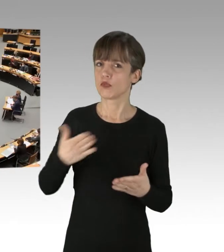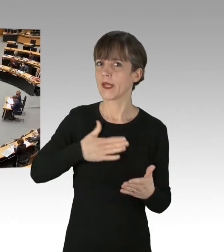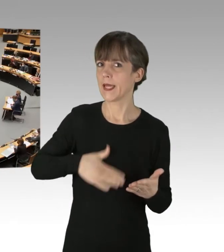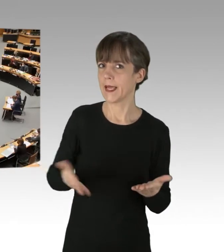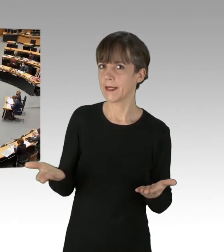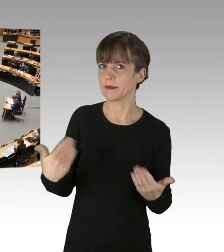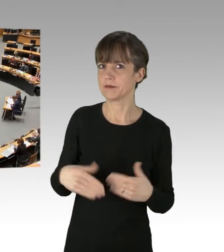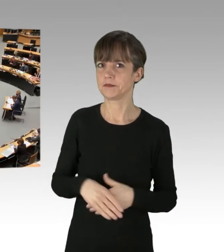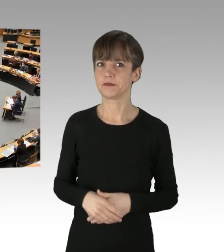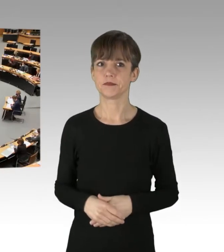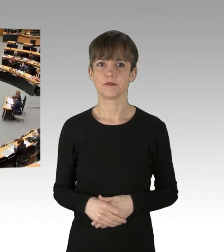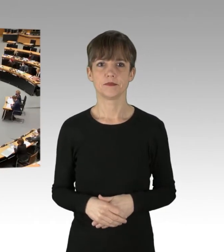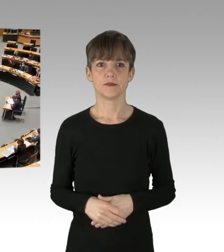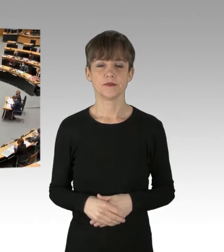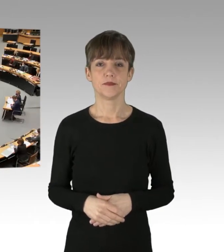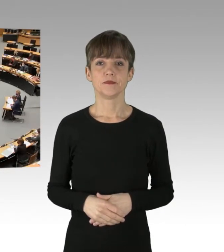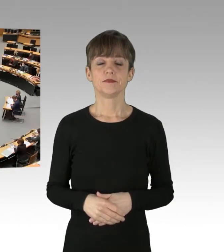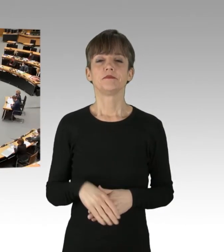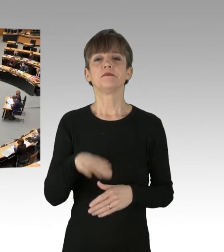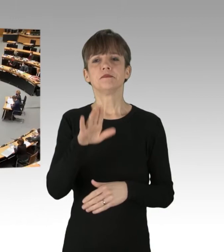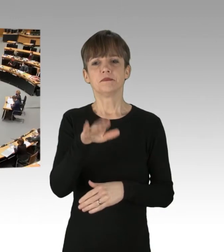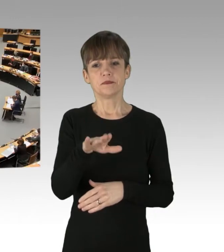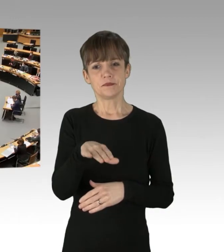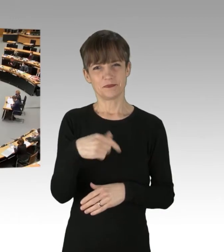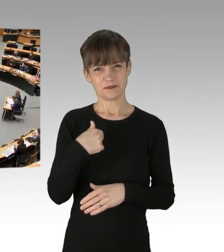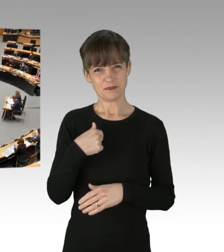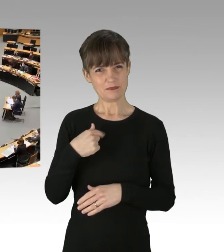(Rednerwechsel) Herr Vallendar, ich saß letztes Wochenende